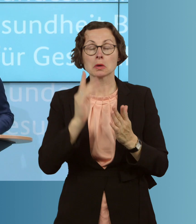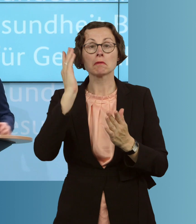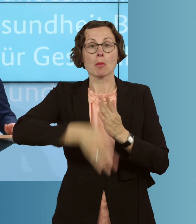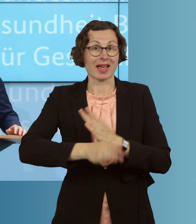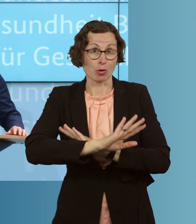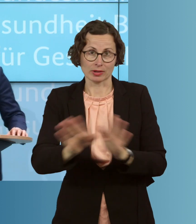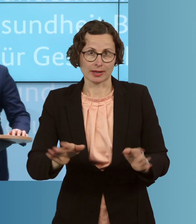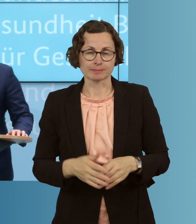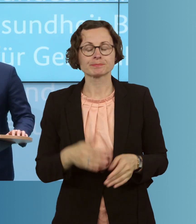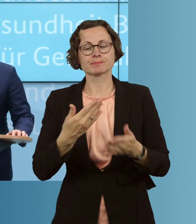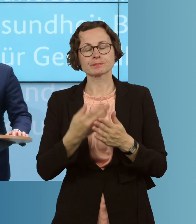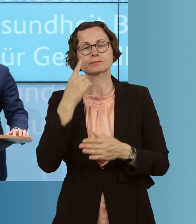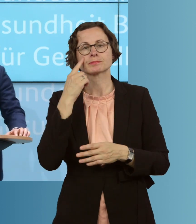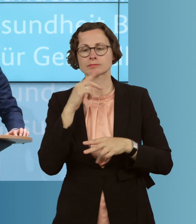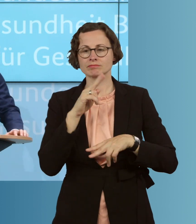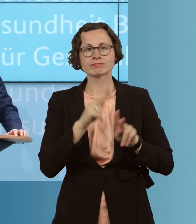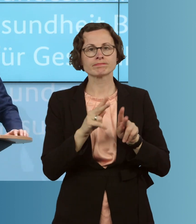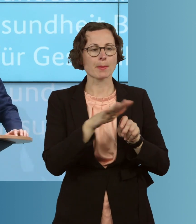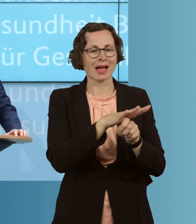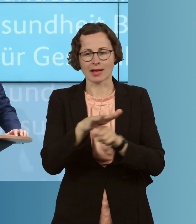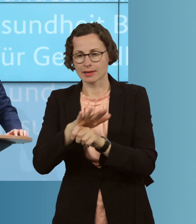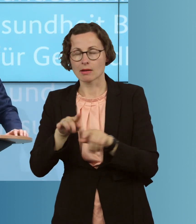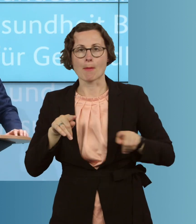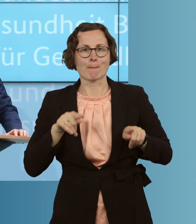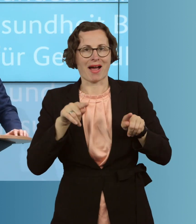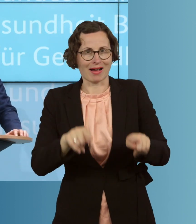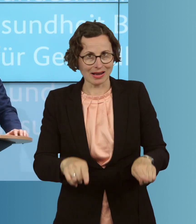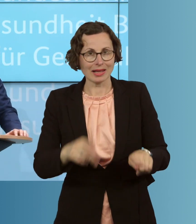vielen Stellen parallel auf die Herausforderungen dieses Ausbruchs